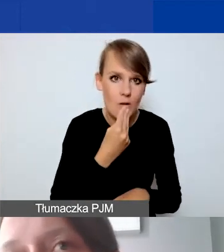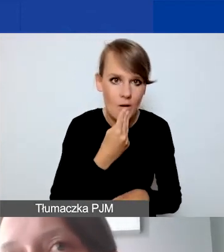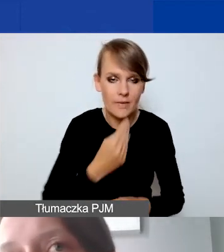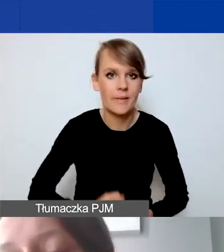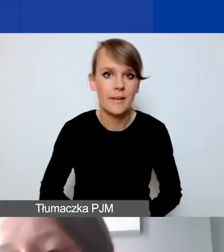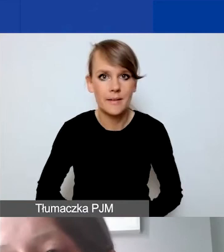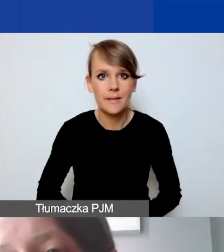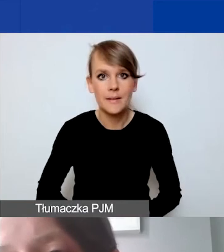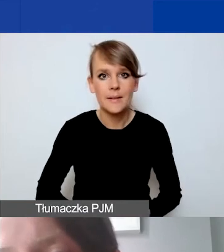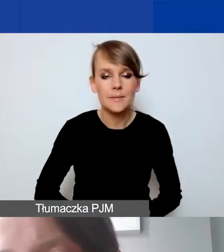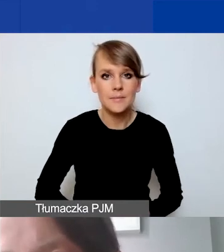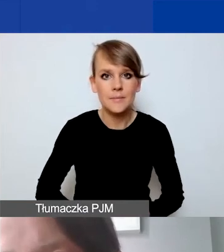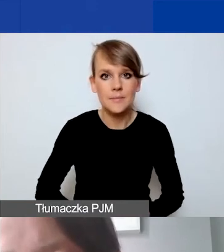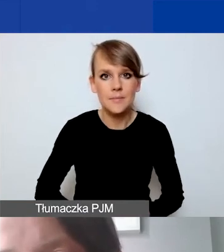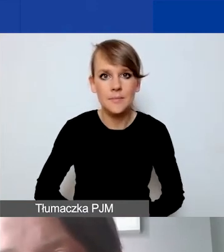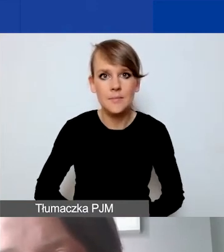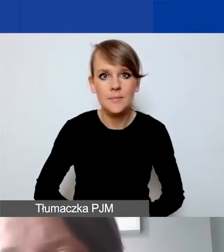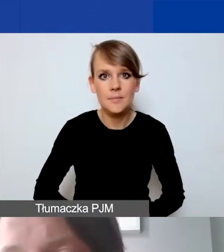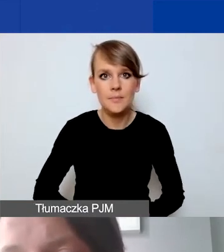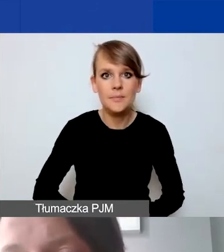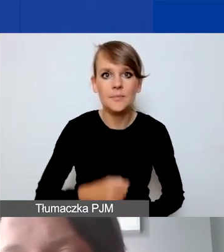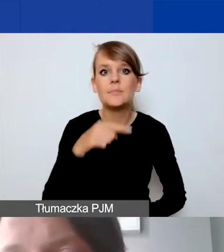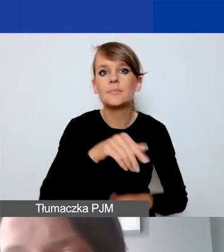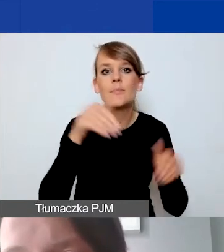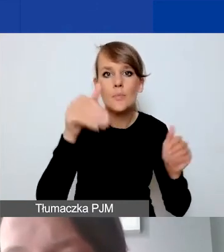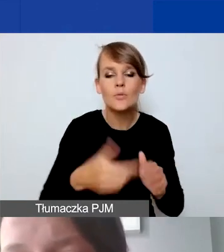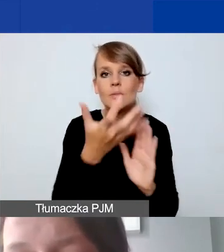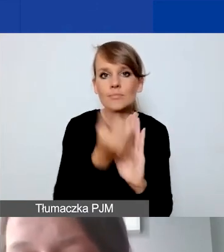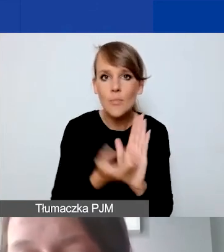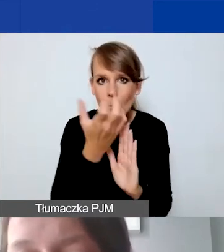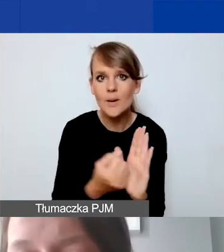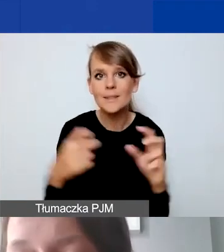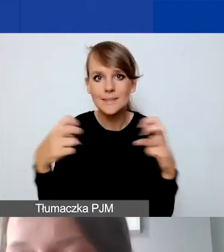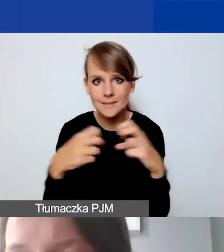Można to narzędzie pobrać z naszej strony internetowej. Jest to załącznik numer 15